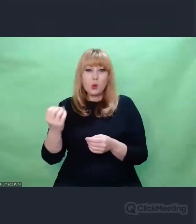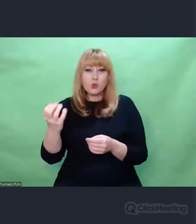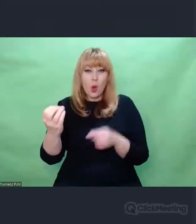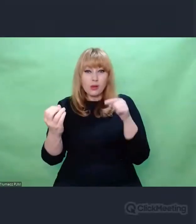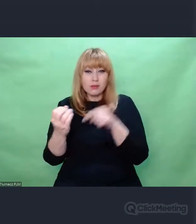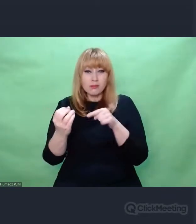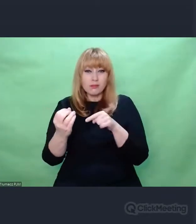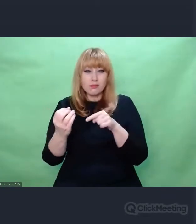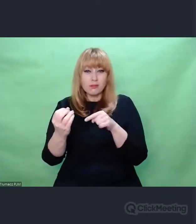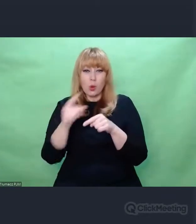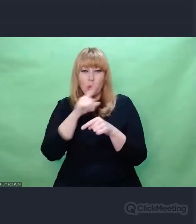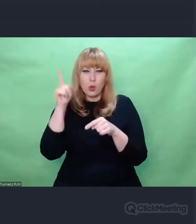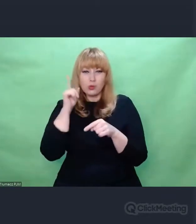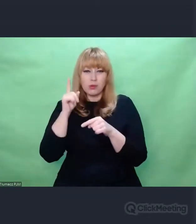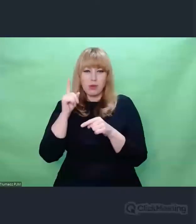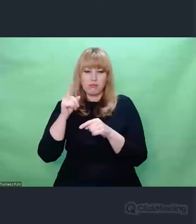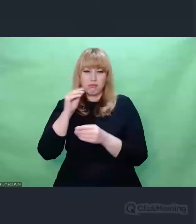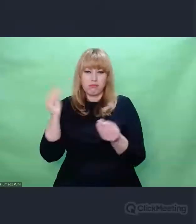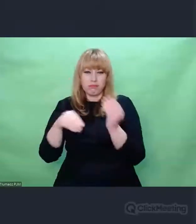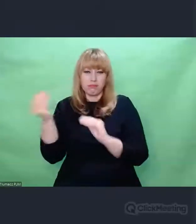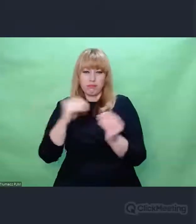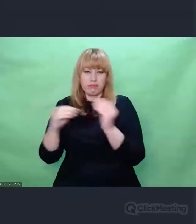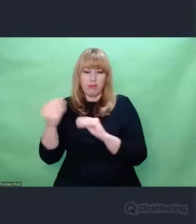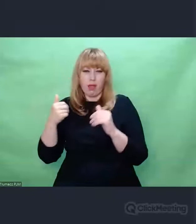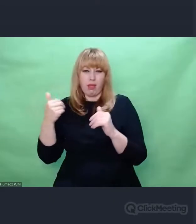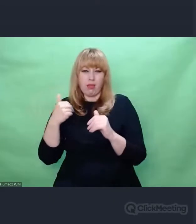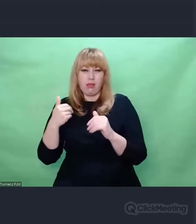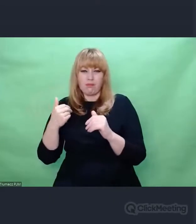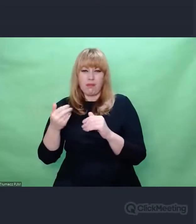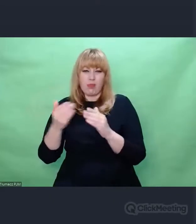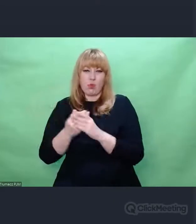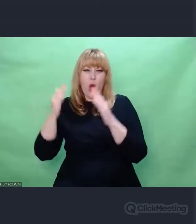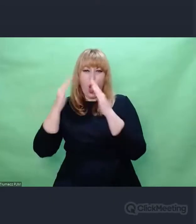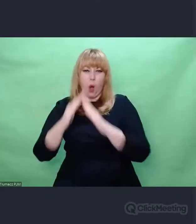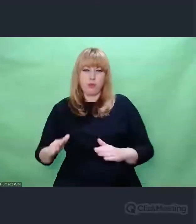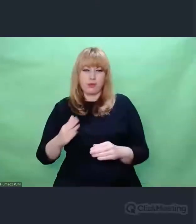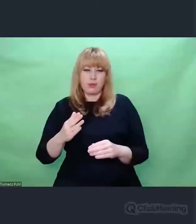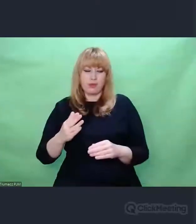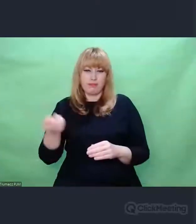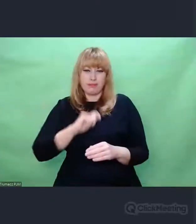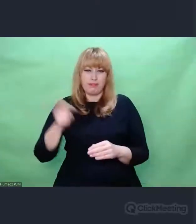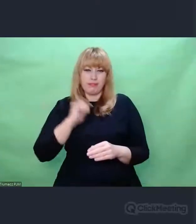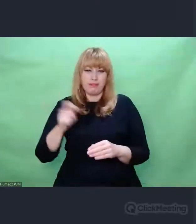i w pewien sposób zaprogramowany przez muzykę na postrzeganie świata